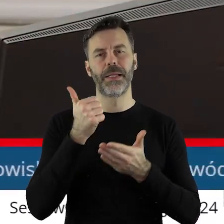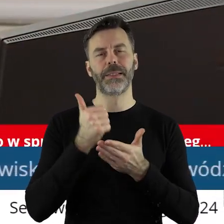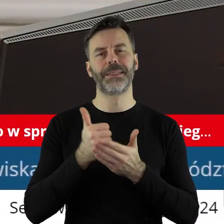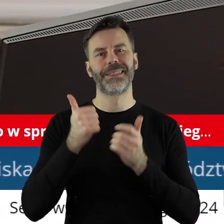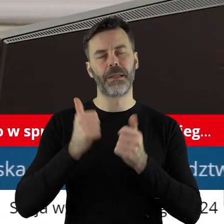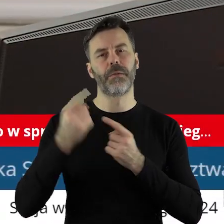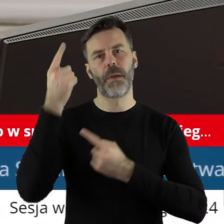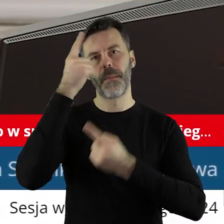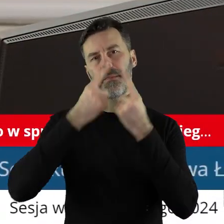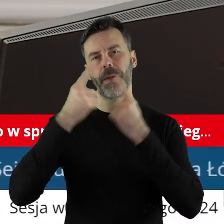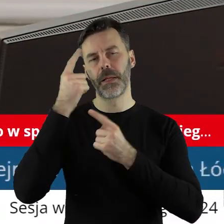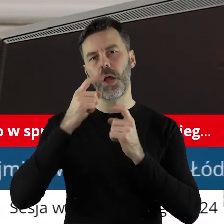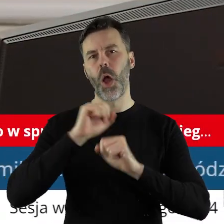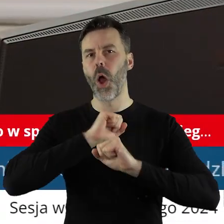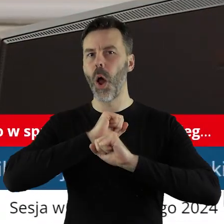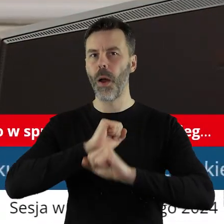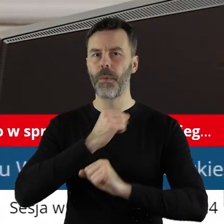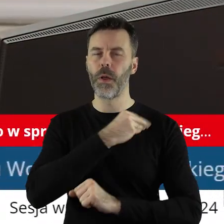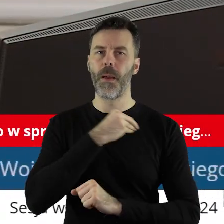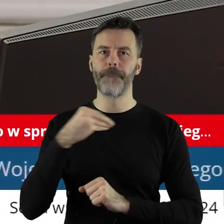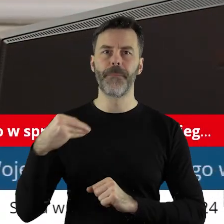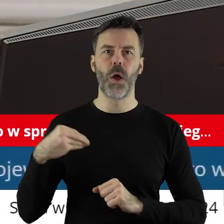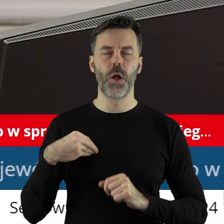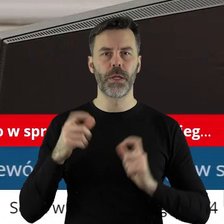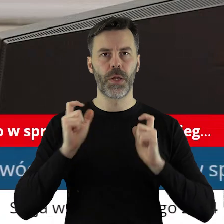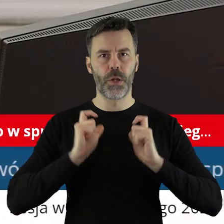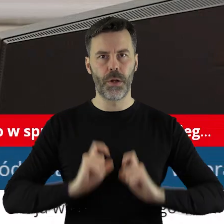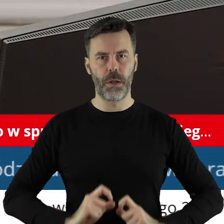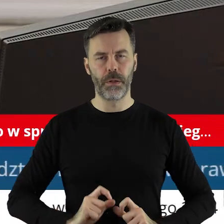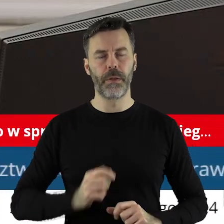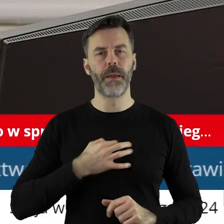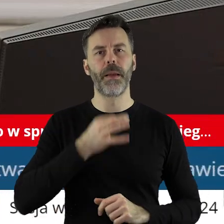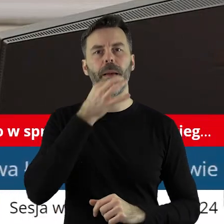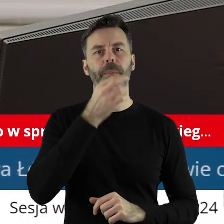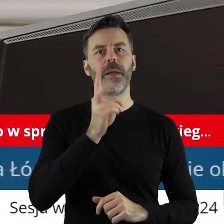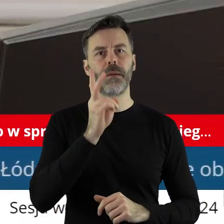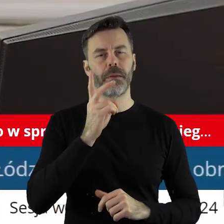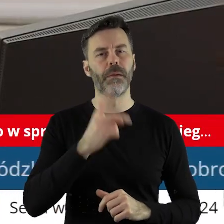Województwa Łódzkiego w sprawie obrony polskiego rolnictwa. Kto z państwa radnych